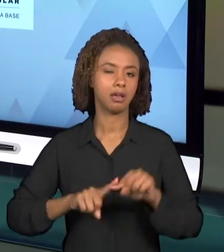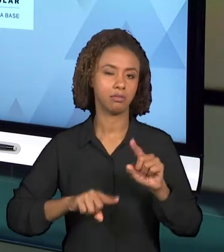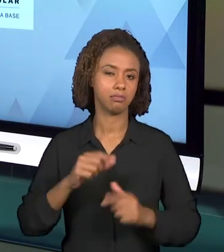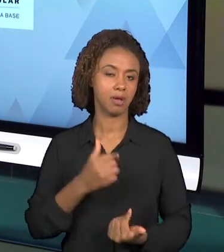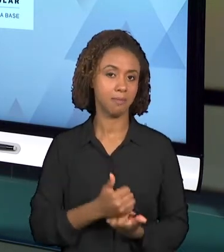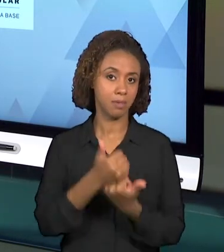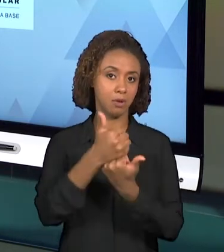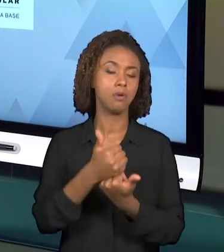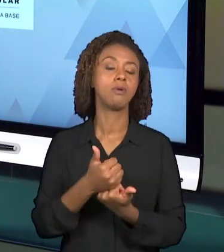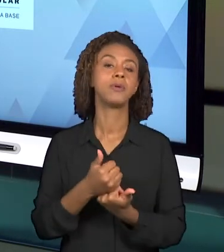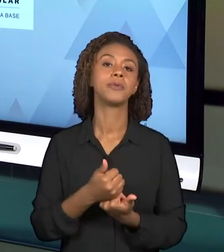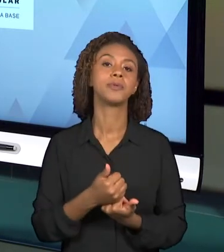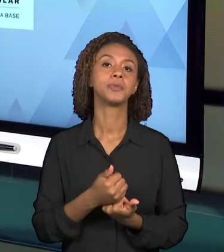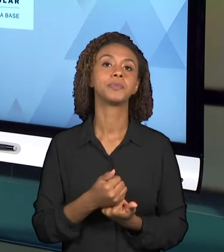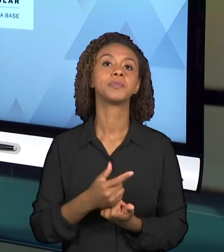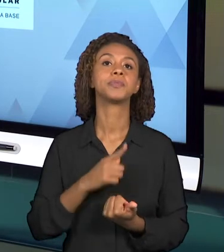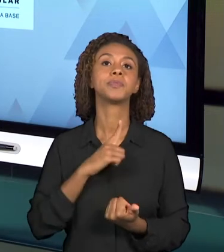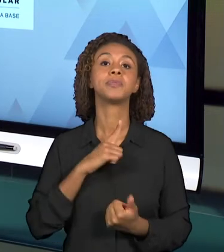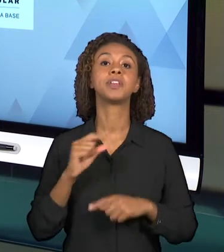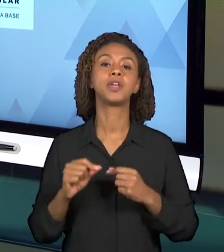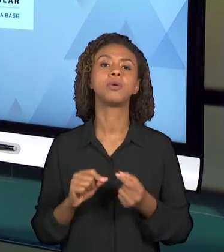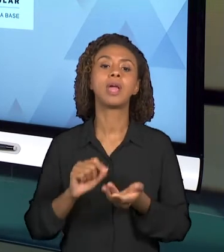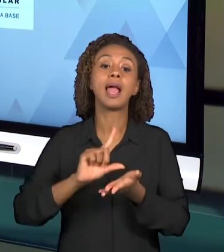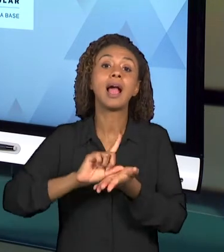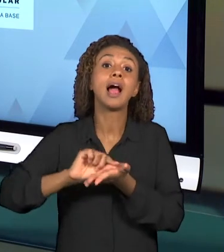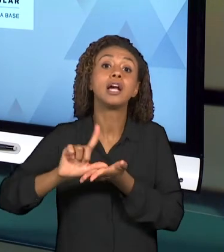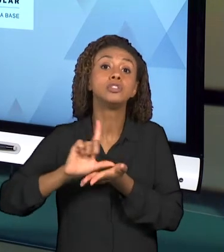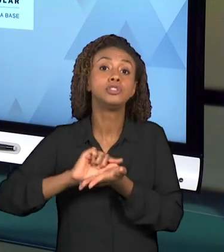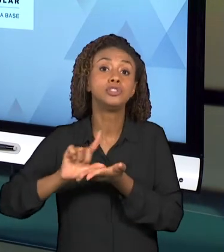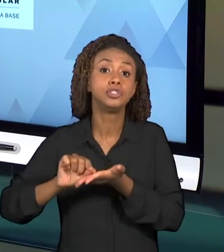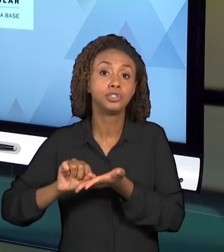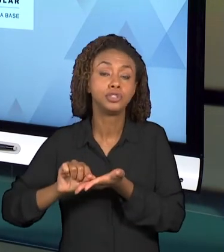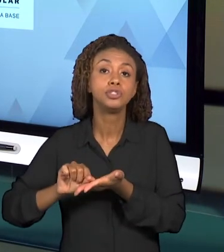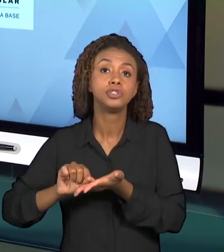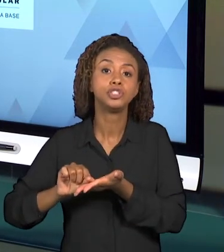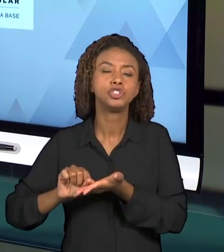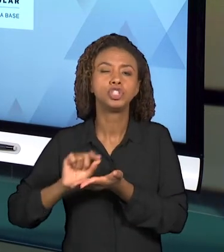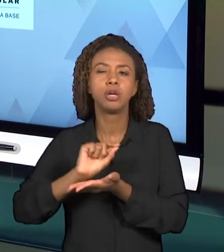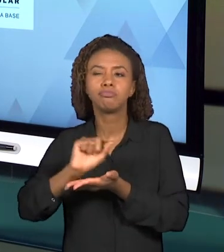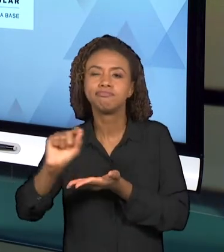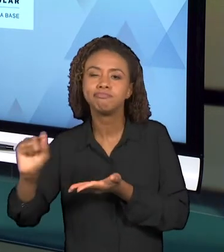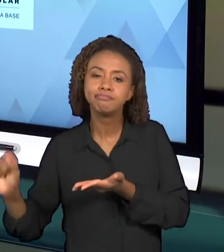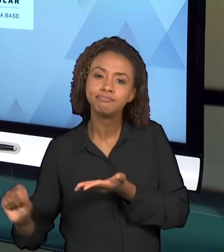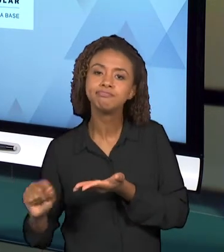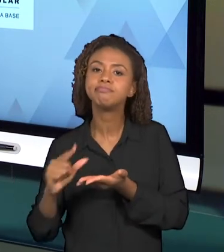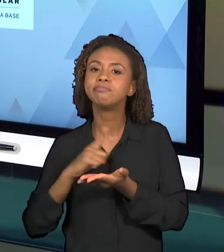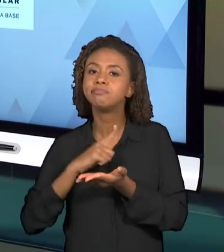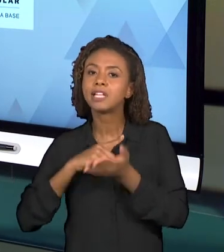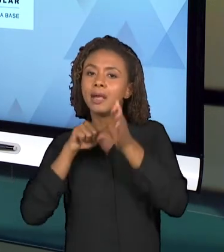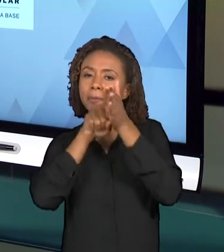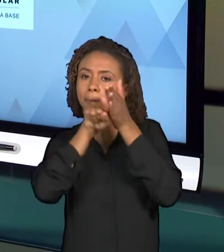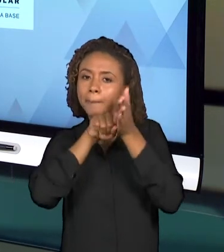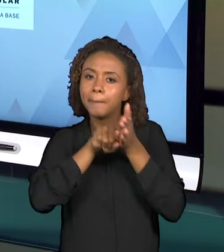ARTIGOS QUE TRAZEM INVESTIGAÇÕES A RESPEITO DESSAS DUAS DISCIPLINAS, ENTÃO TANTO OS